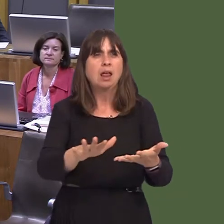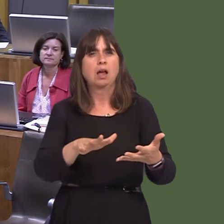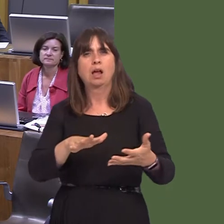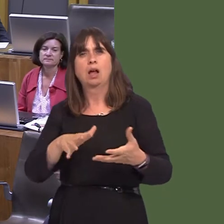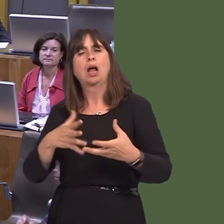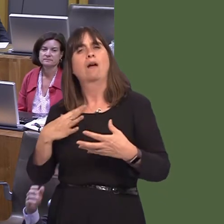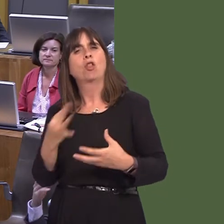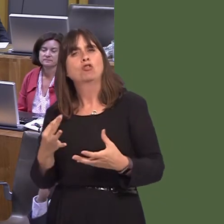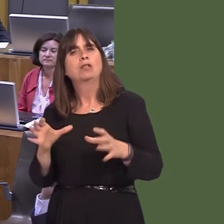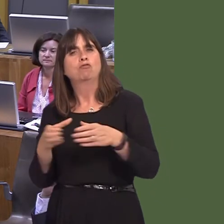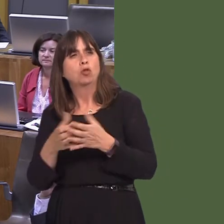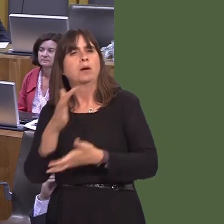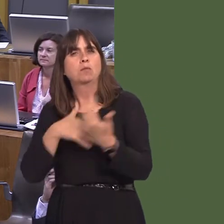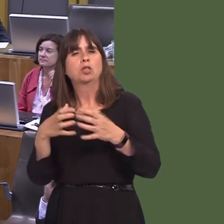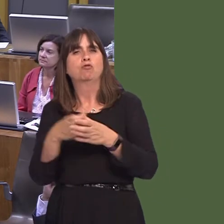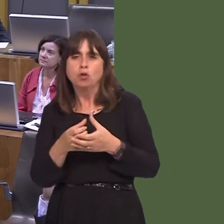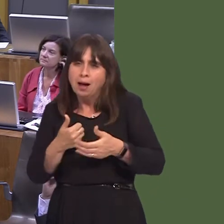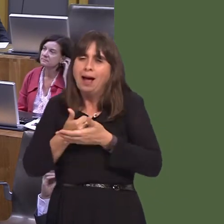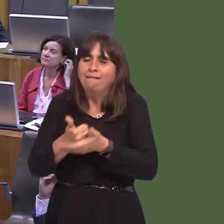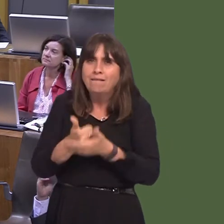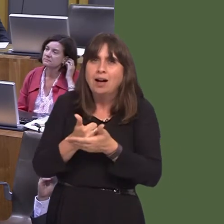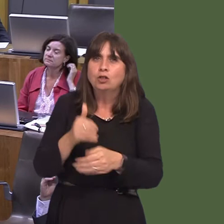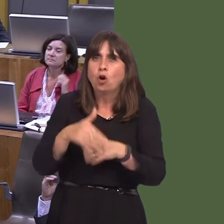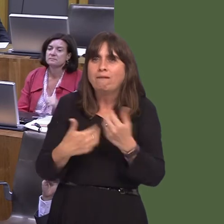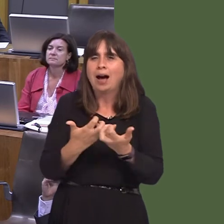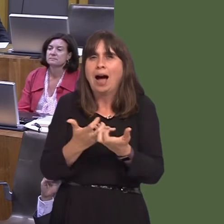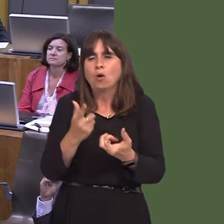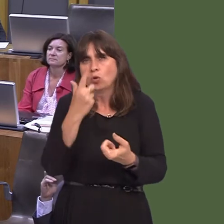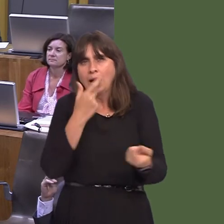and voluntary groups, with advice on action on land they manage.